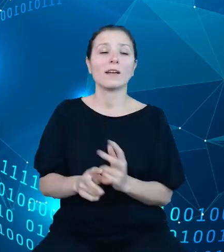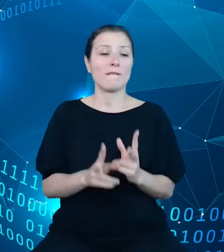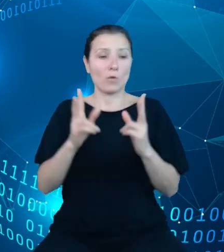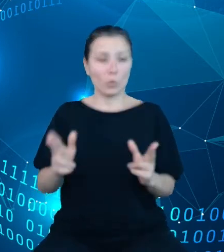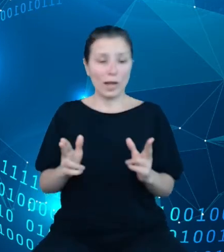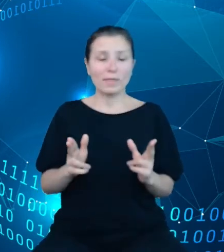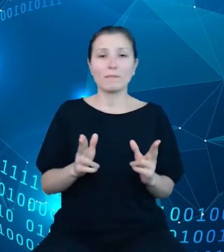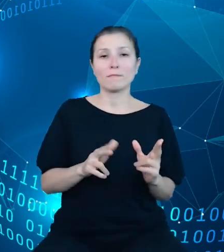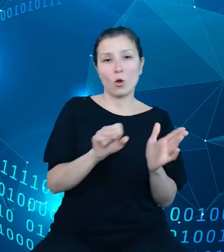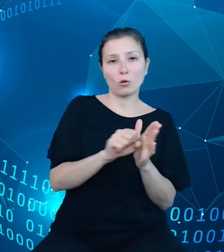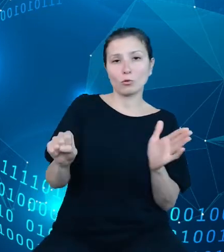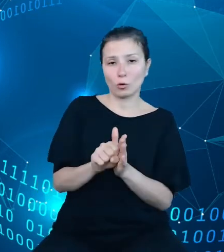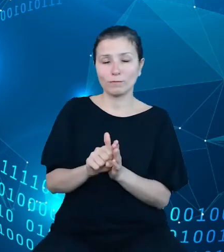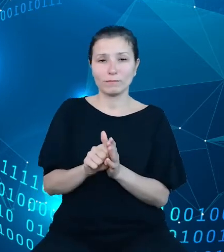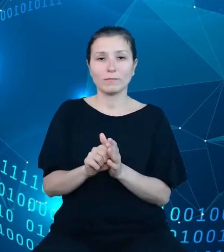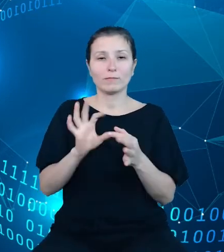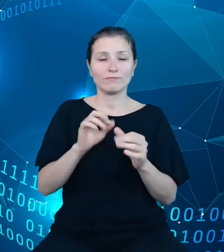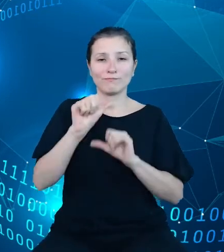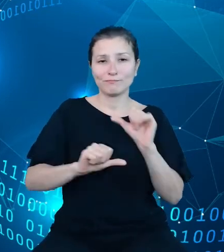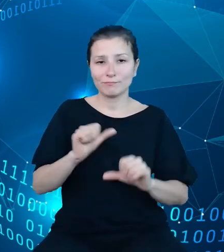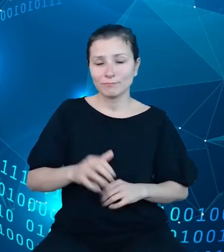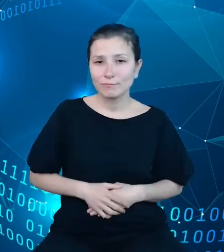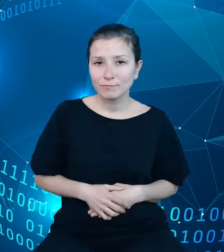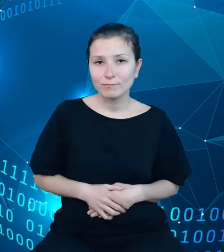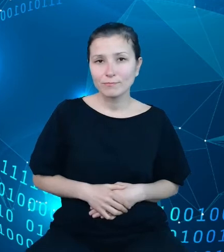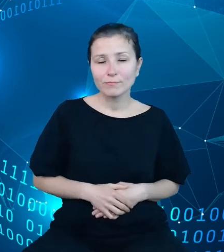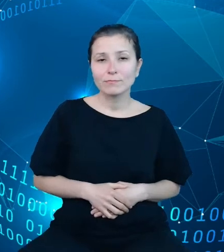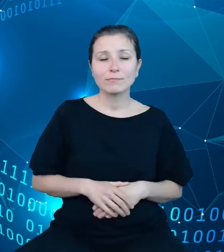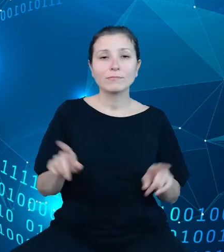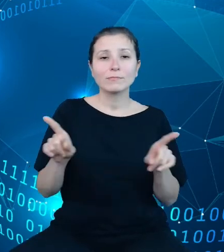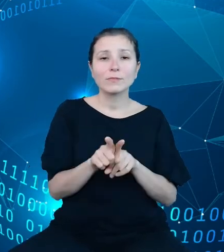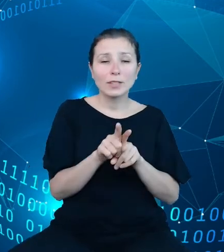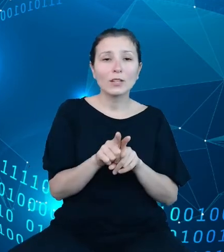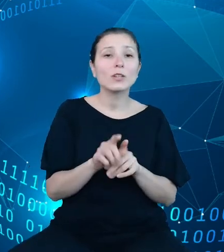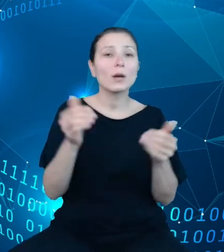także okoliczności do pobrania pewnego zestawu metadanych dla określonej